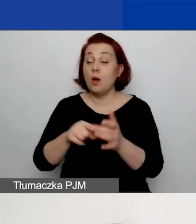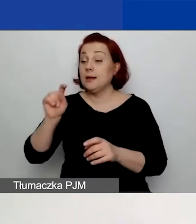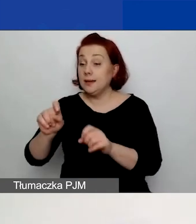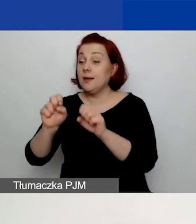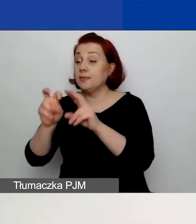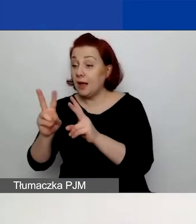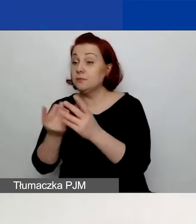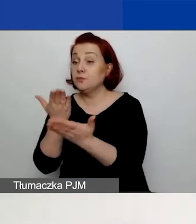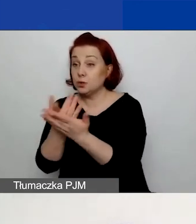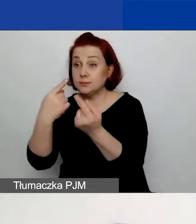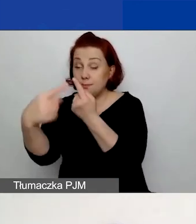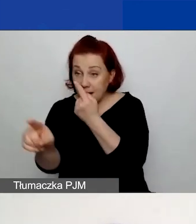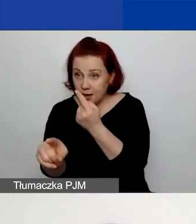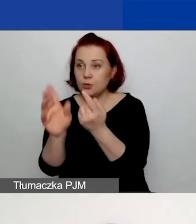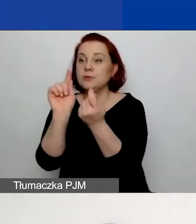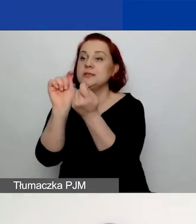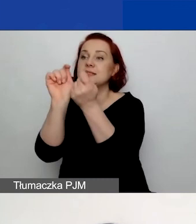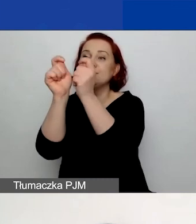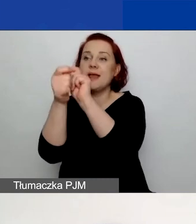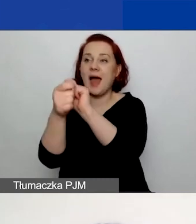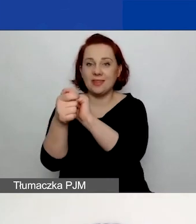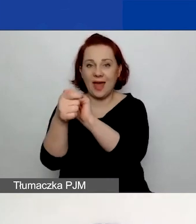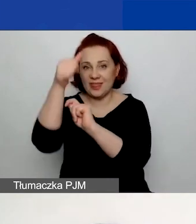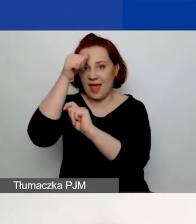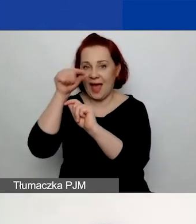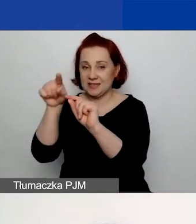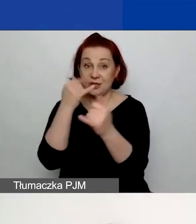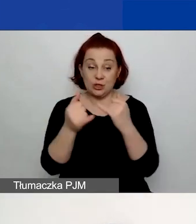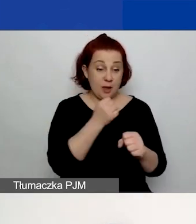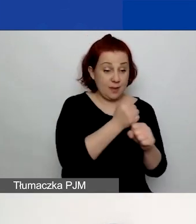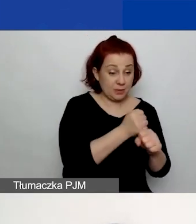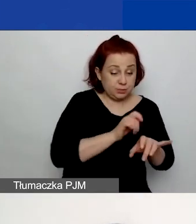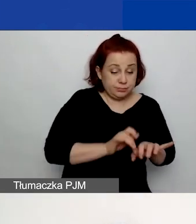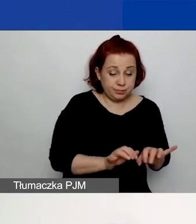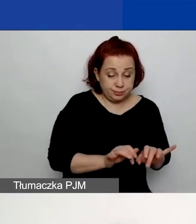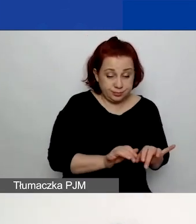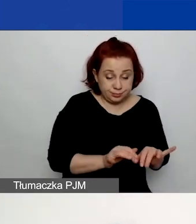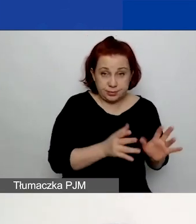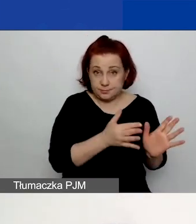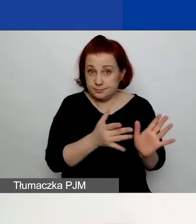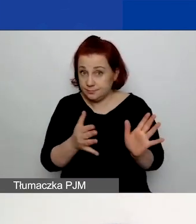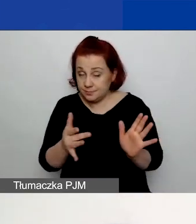nastąpi zmiana statusu wniosku. Czyli w momencie, gdy pracujecie nad wnioskiem, znajduje się on w trybie szkicu.